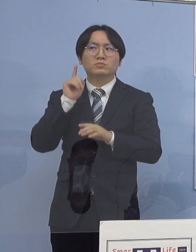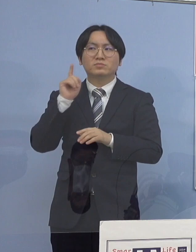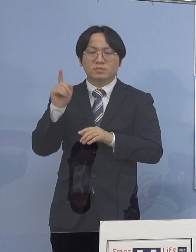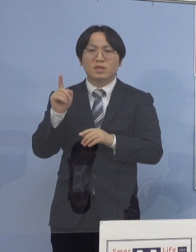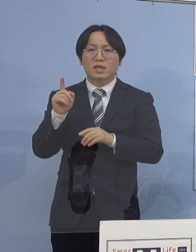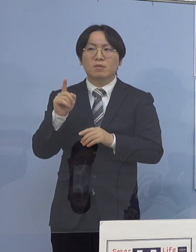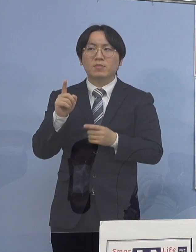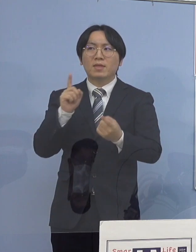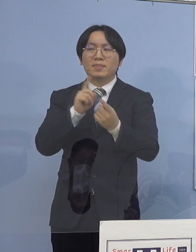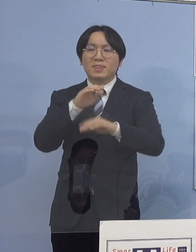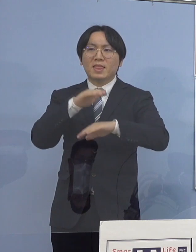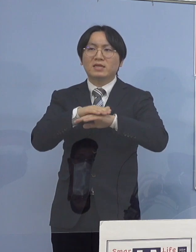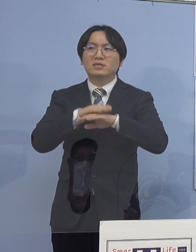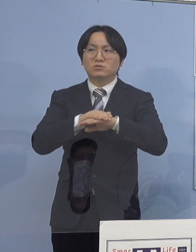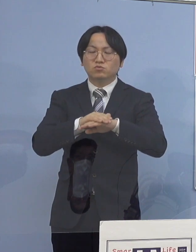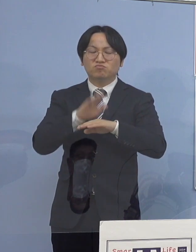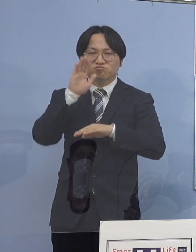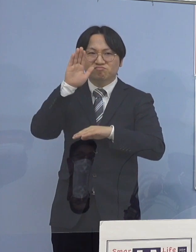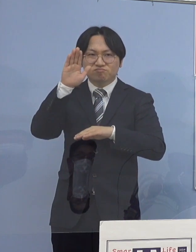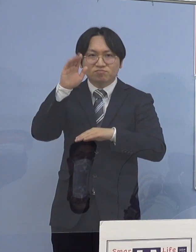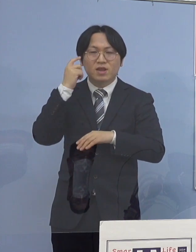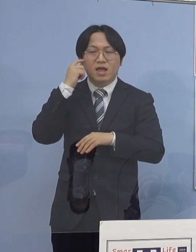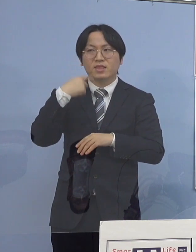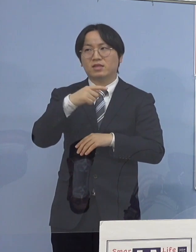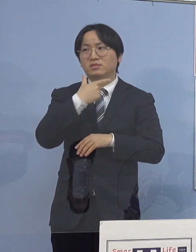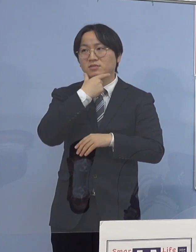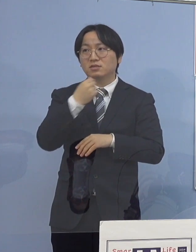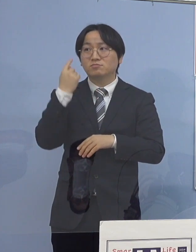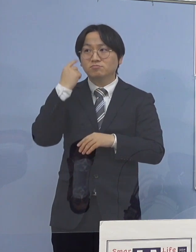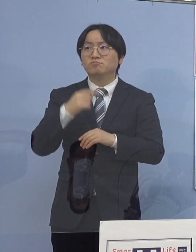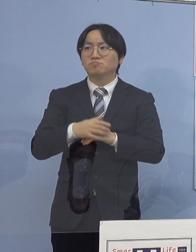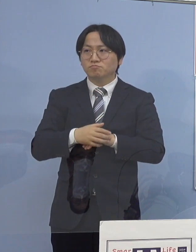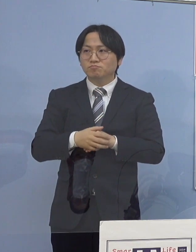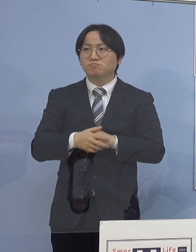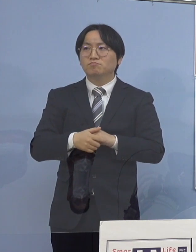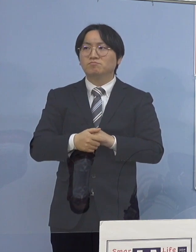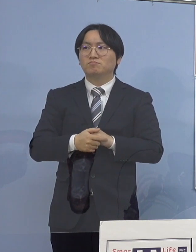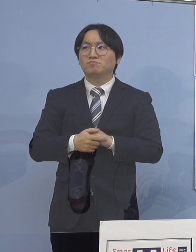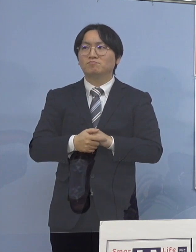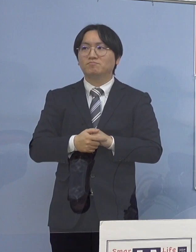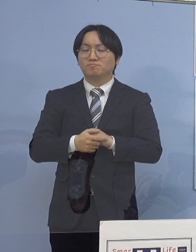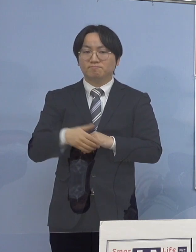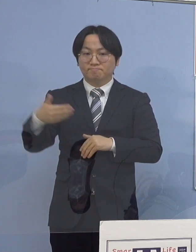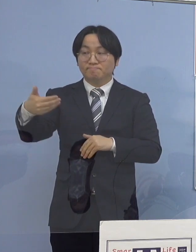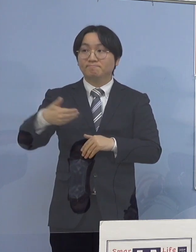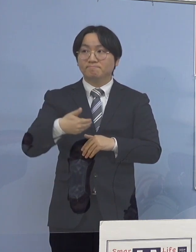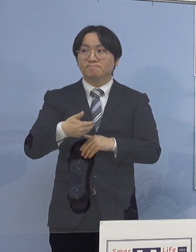効果も出てくる このように言えるかと思います （徳島新聞社） 例えば、今後なんですけれど